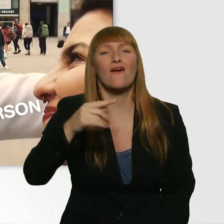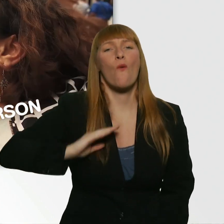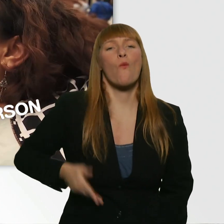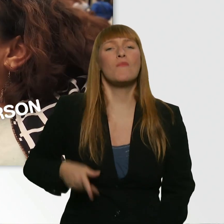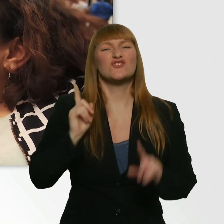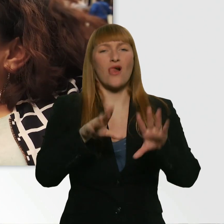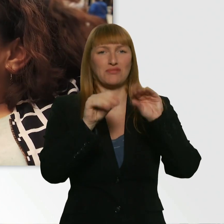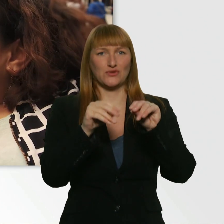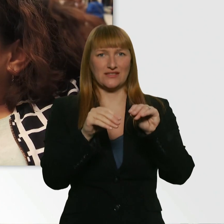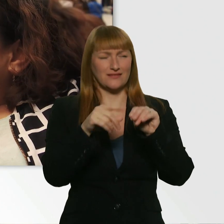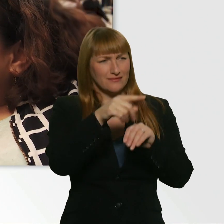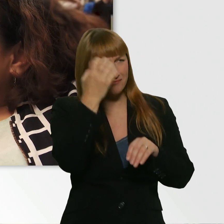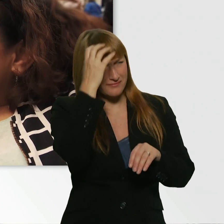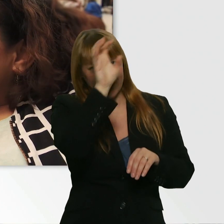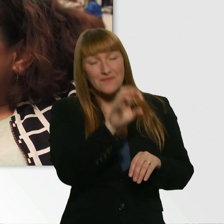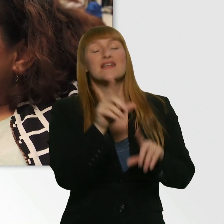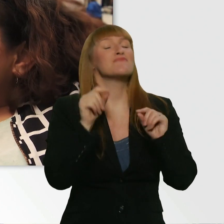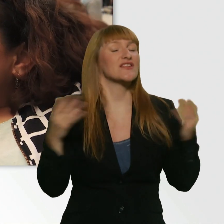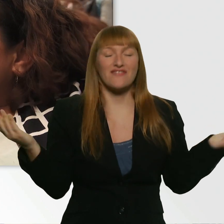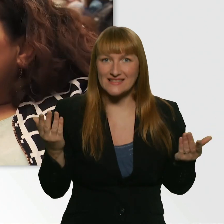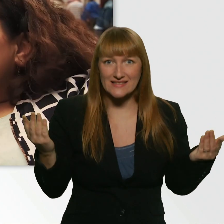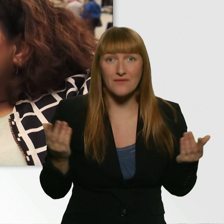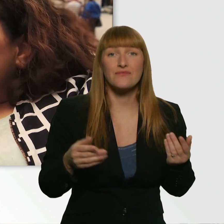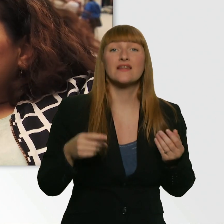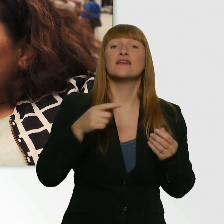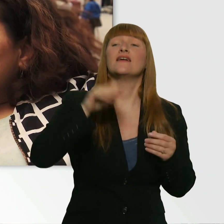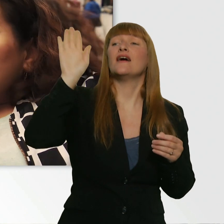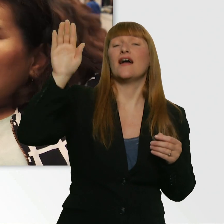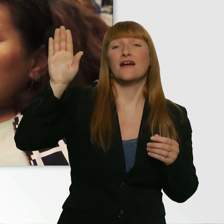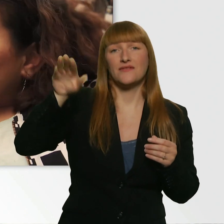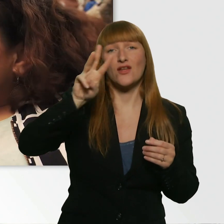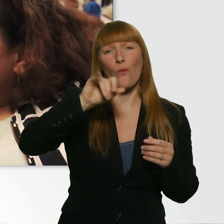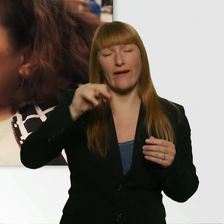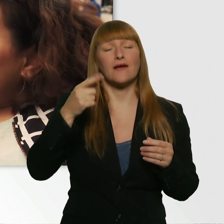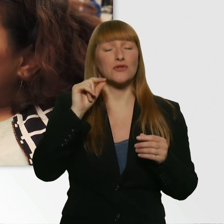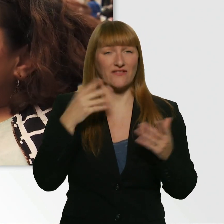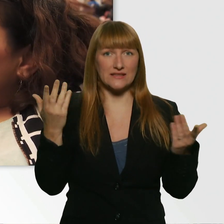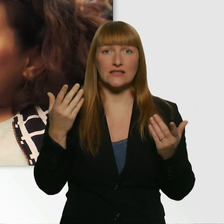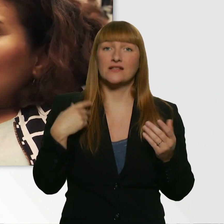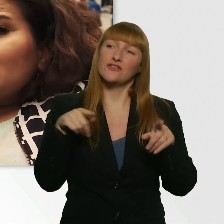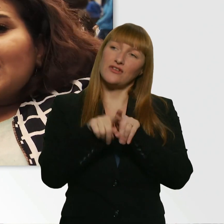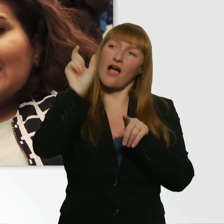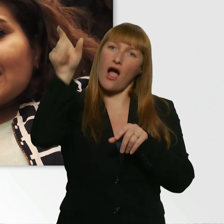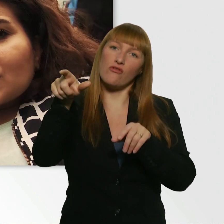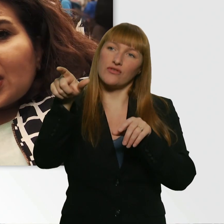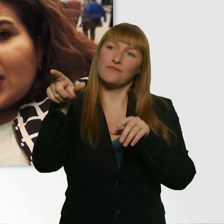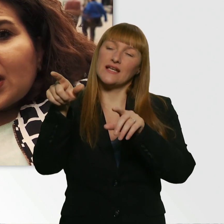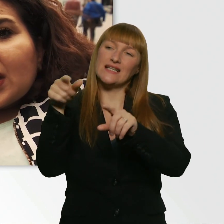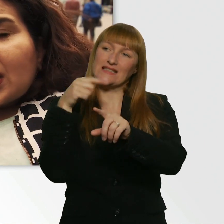D.h. du gehst zu jemandem hin und sagst, hey, ich find die Person irgendwie voll süß. Aber ich trau mich nicht, da hinzugehen.